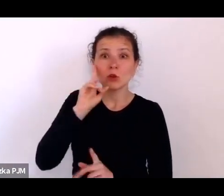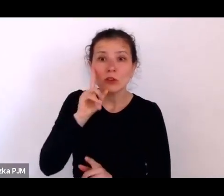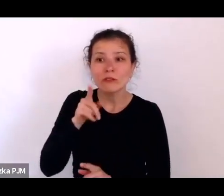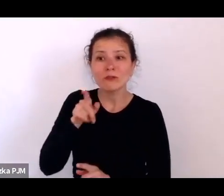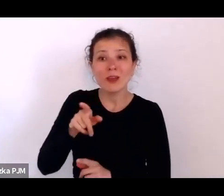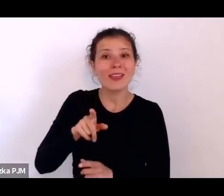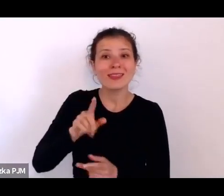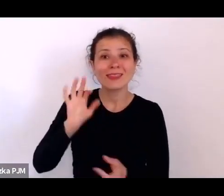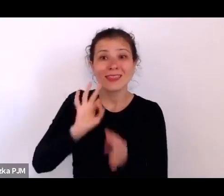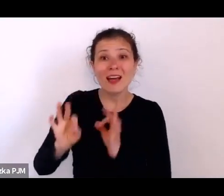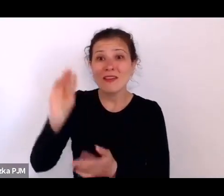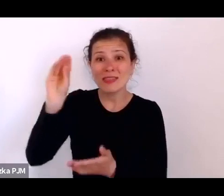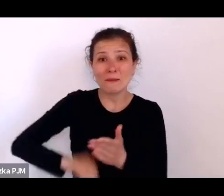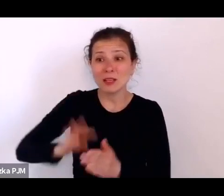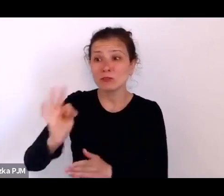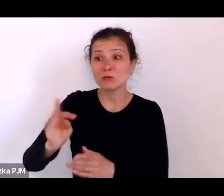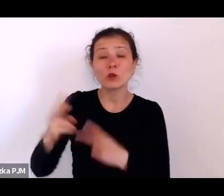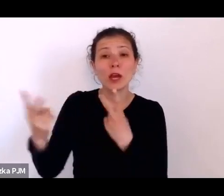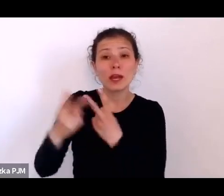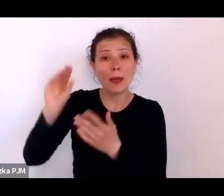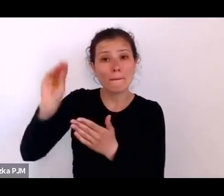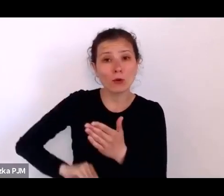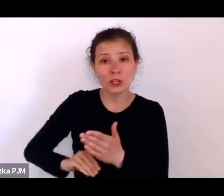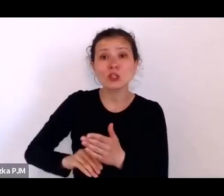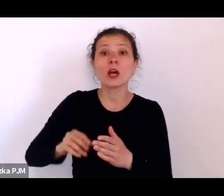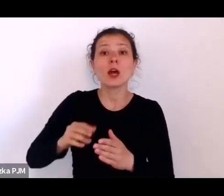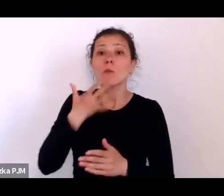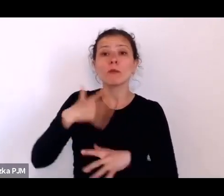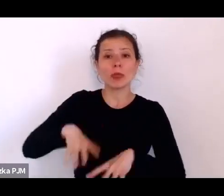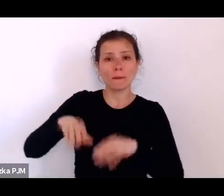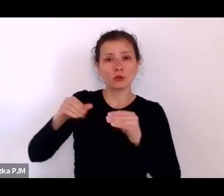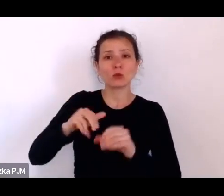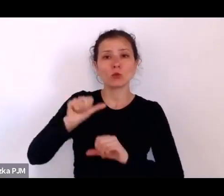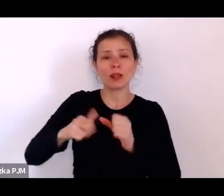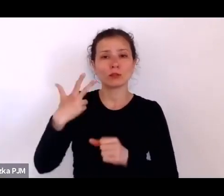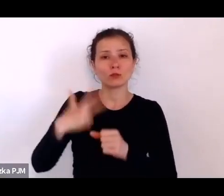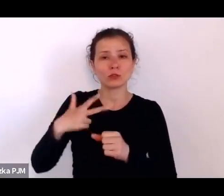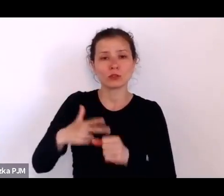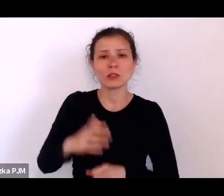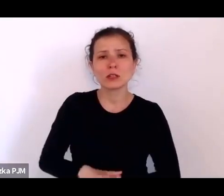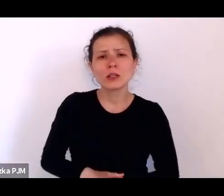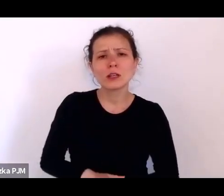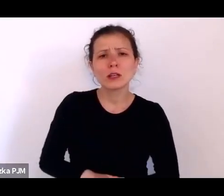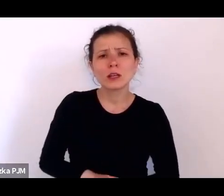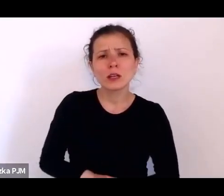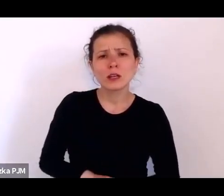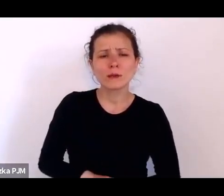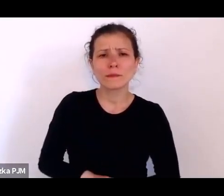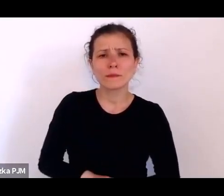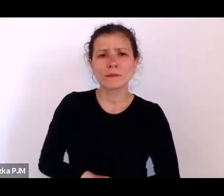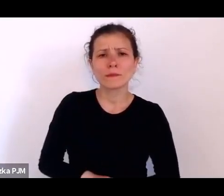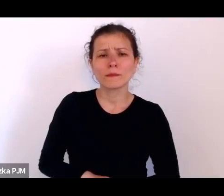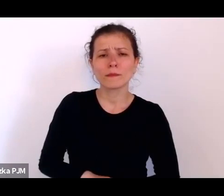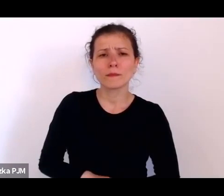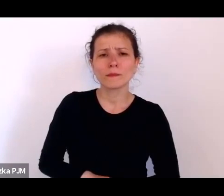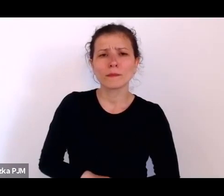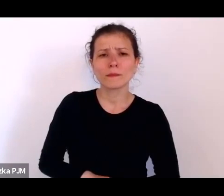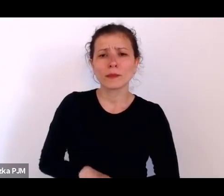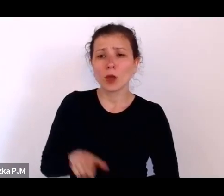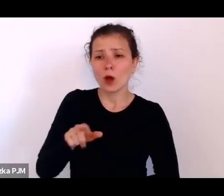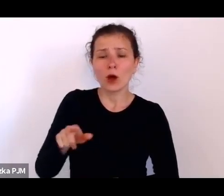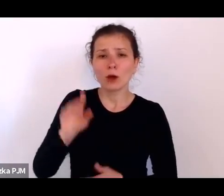mówimy o początku lat 30. – że nie można częstować tych bezdomnych papierosem